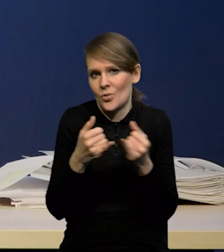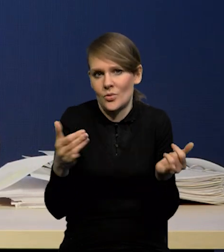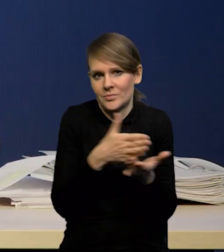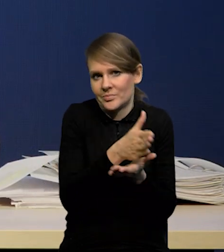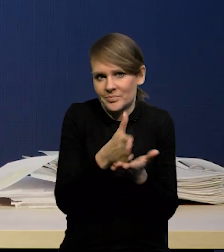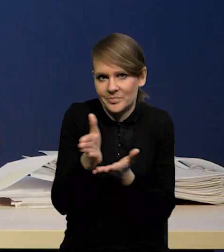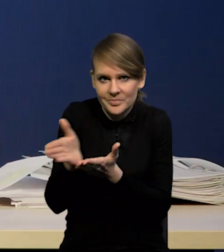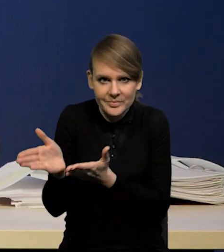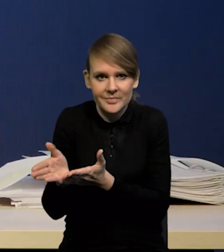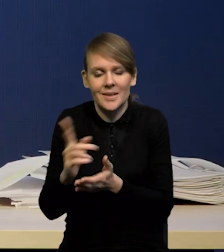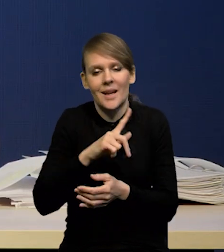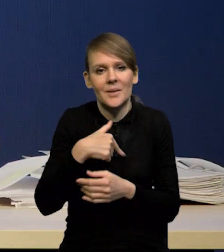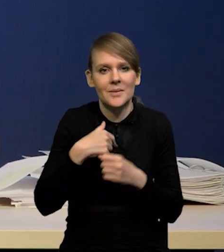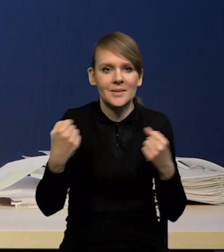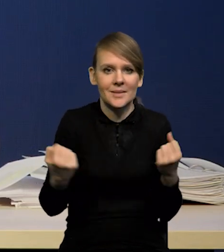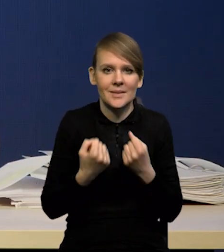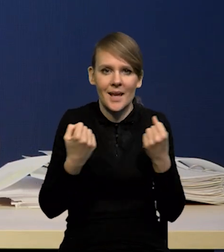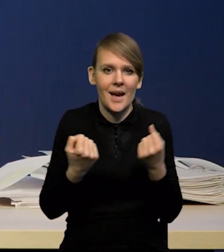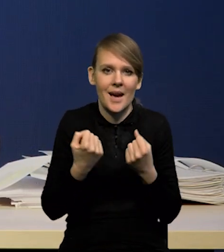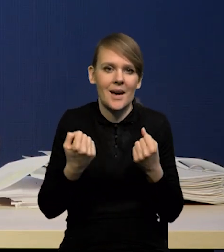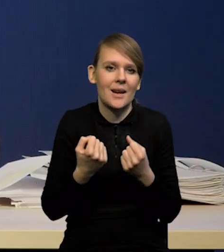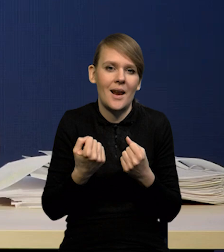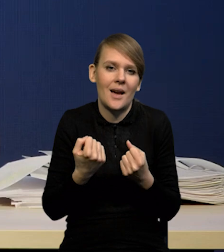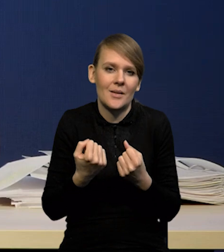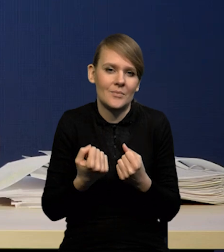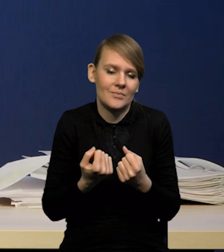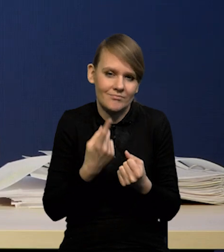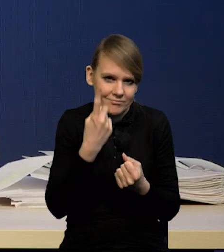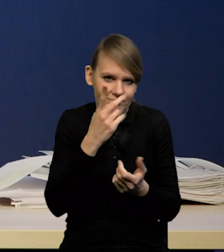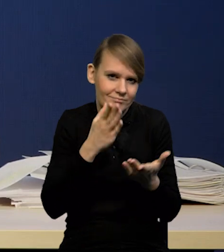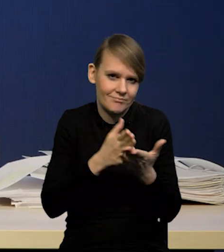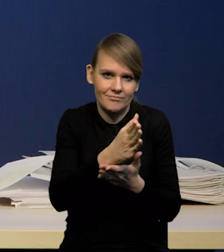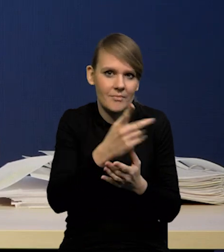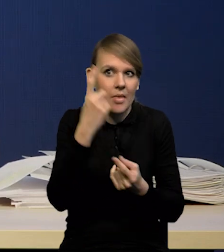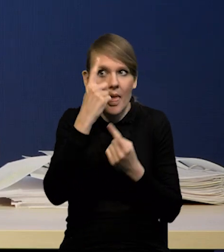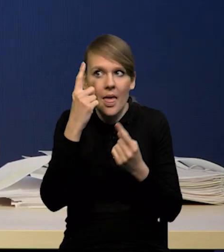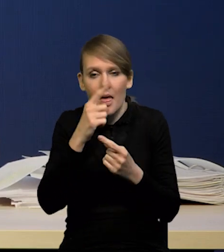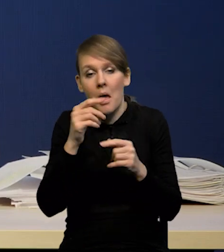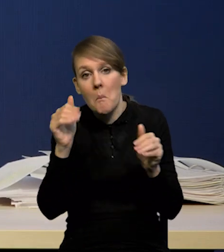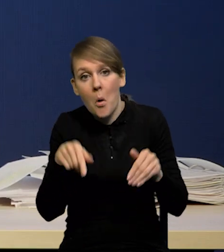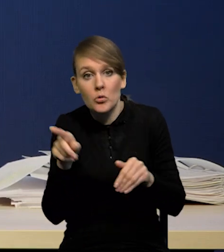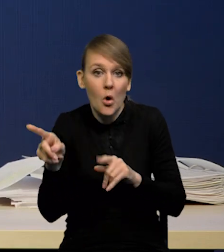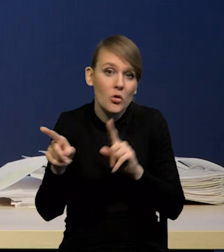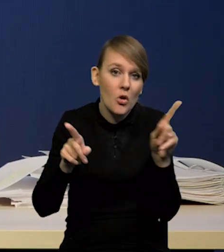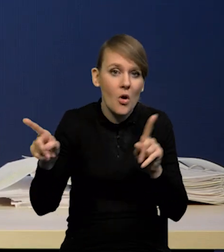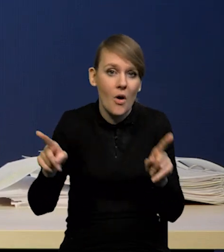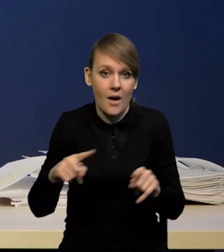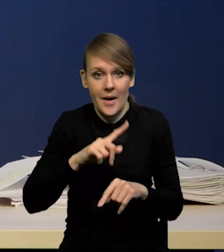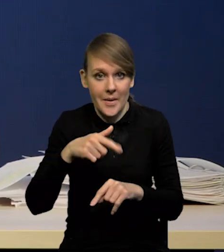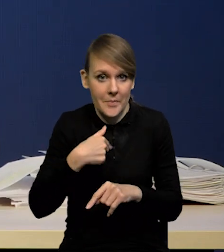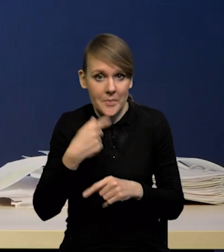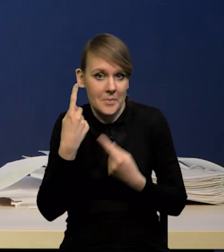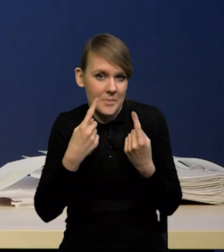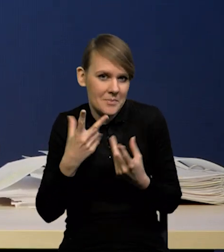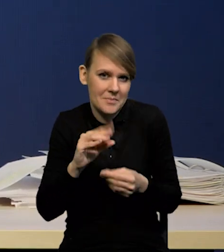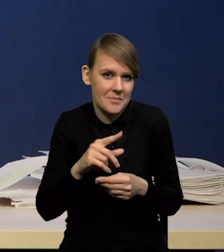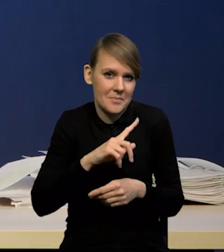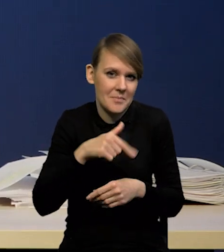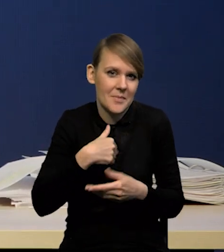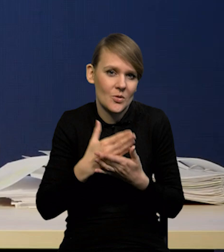My raczej staramy się nie spekulować na ten temat, bo nie jest naszą rolą. Nie jesteśmy decydentem w sprawie polityki pieniężnej.